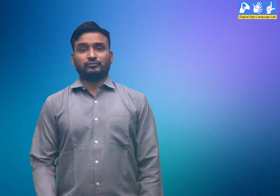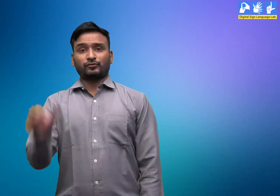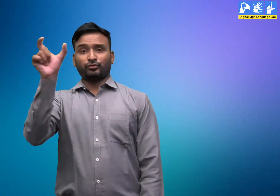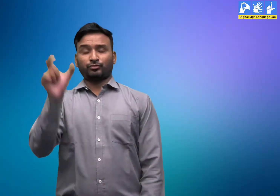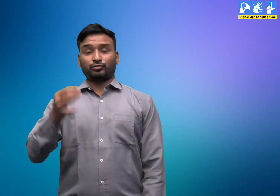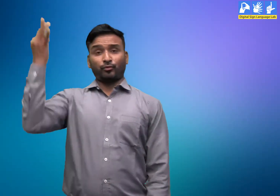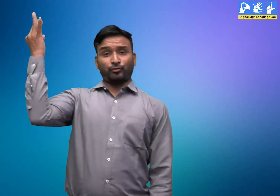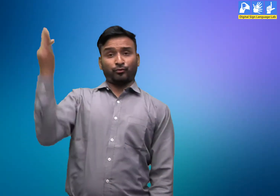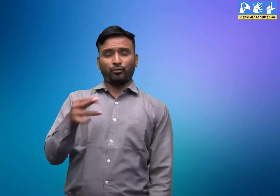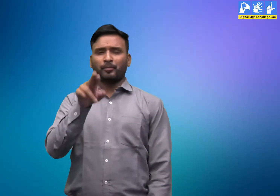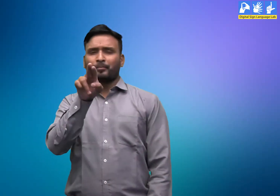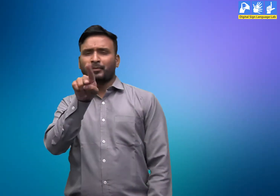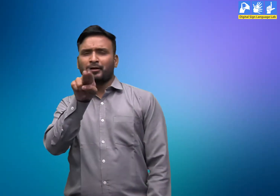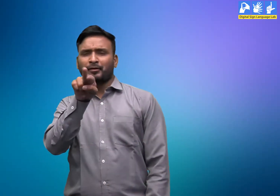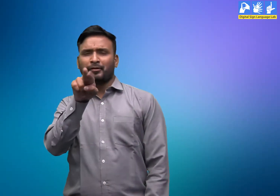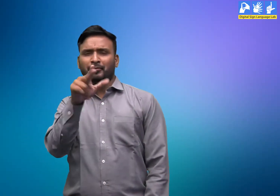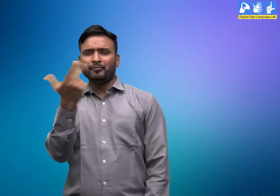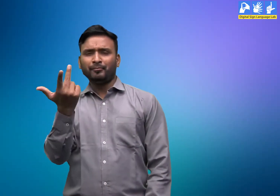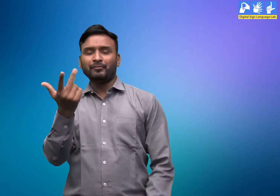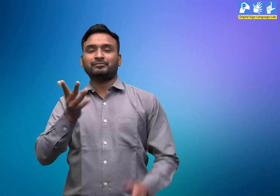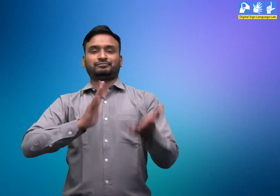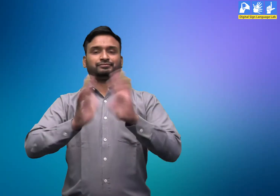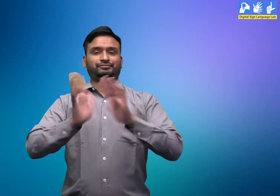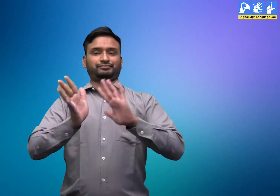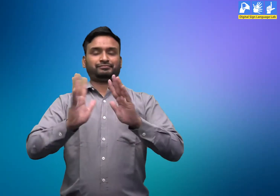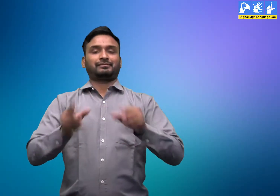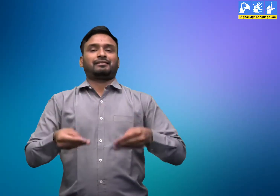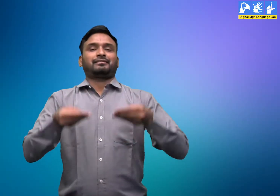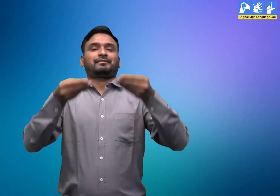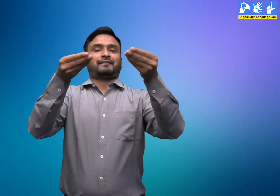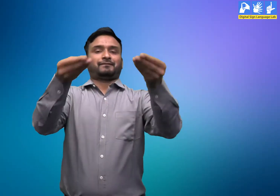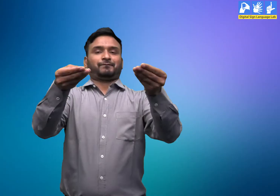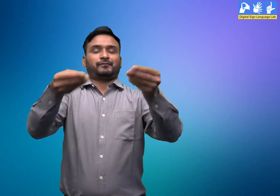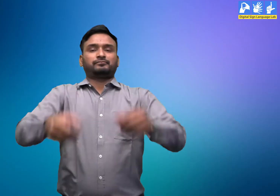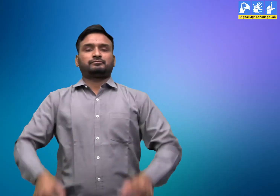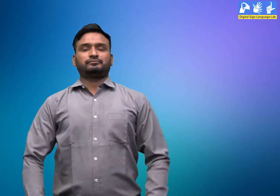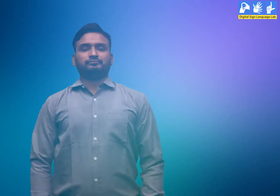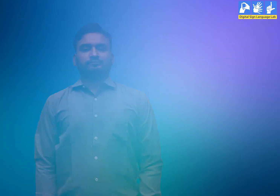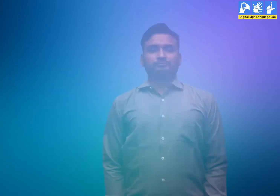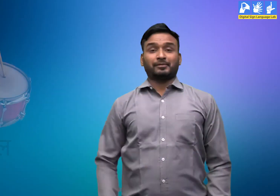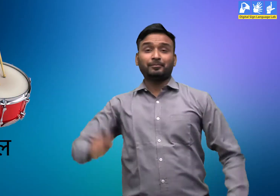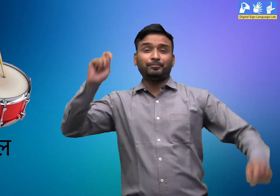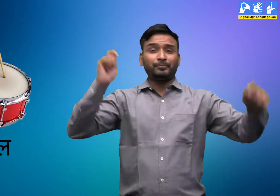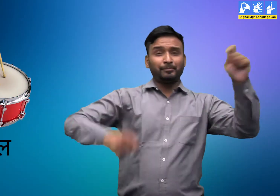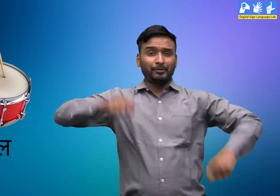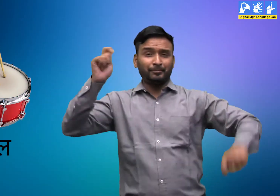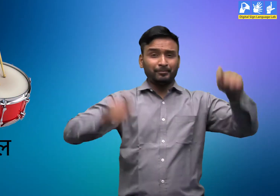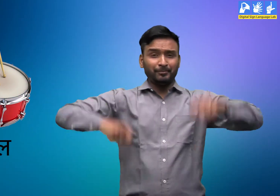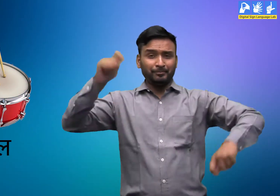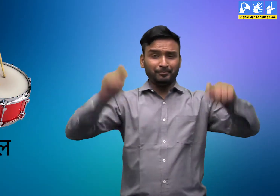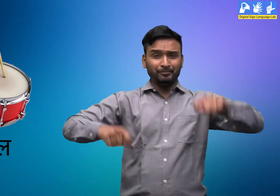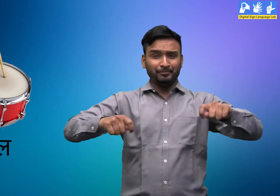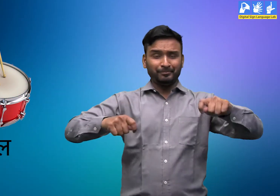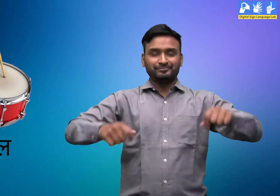शब्दकोश को सांकेतिक भाषा में बताऊंगा। ढोल